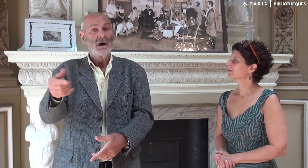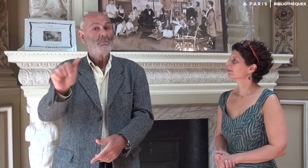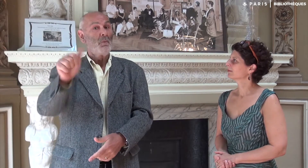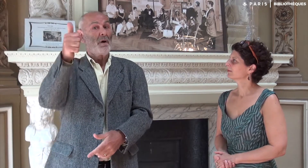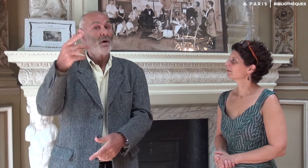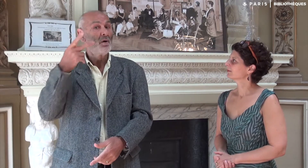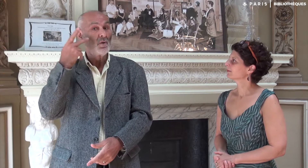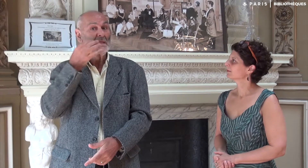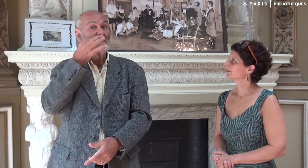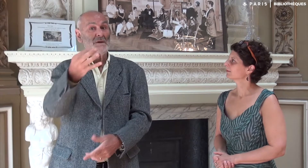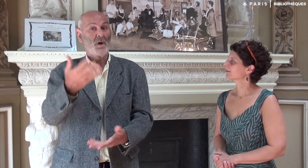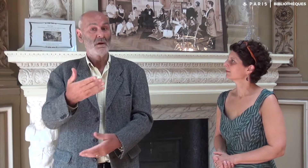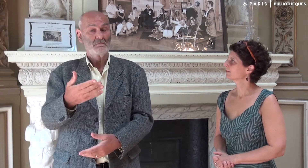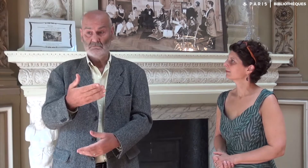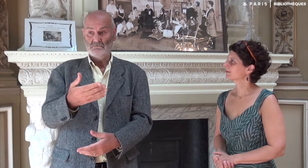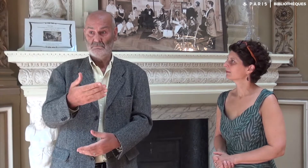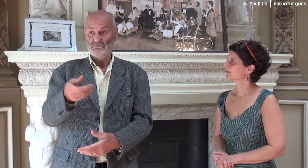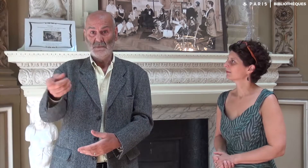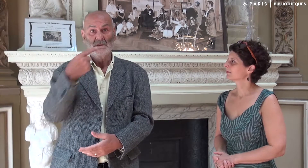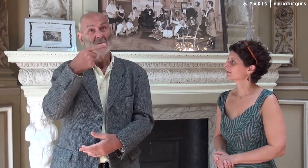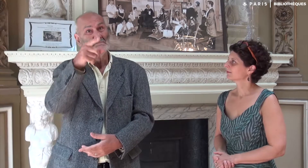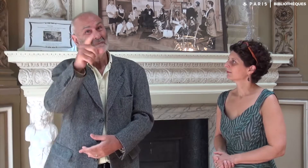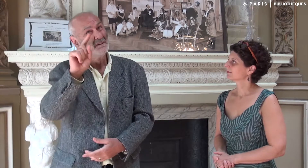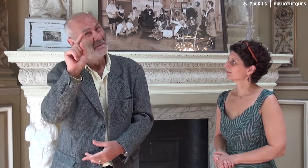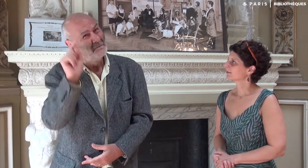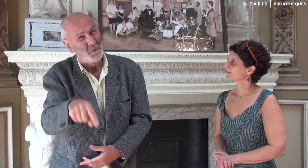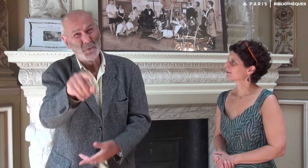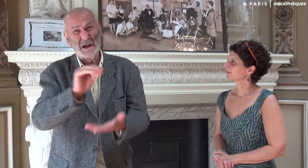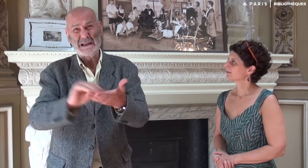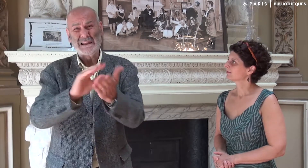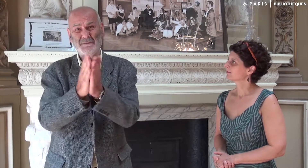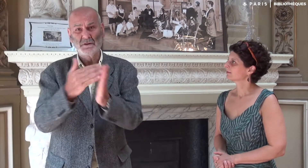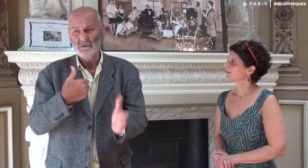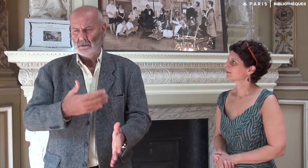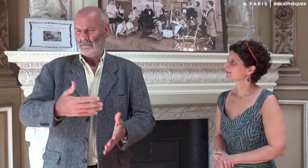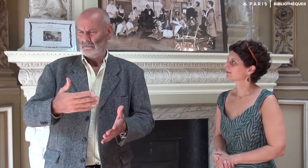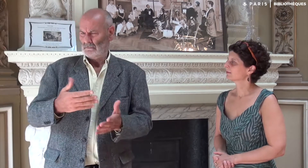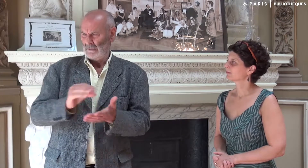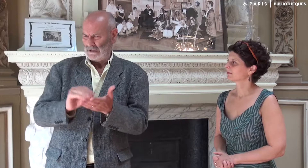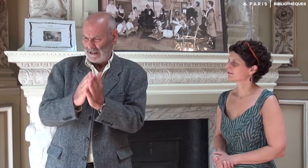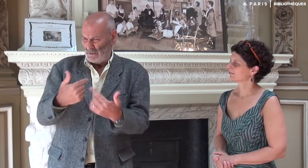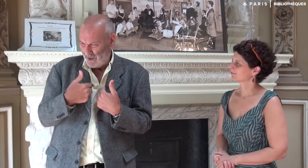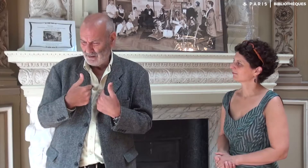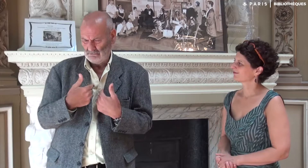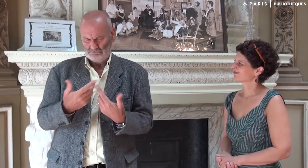une toute première élève entendante m’a dit que je devais absolument écrire un livre. Moi ? Ecrire un livre !